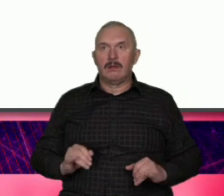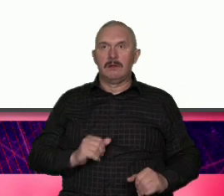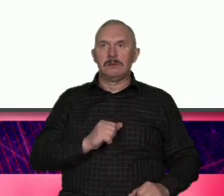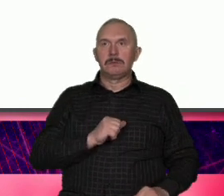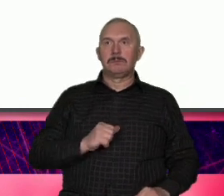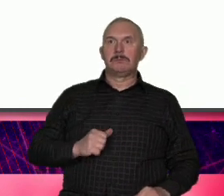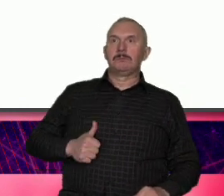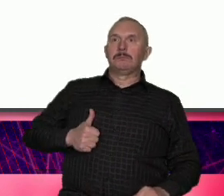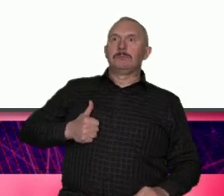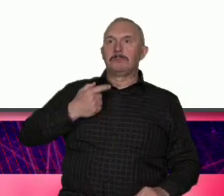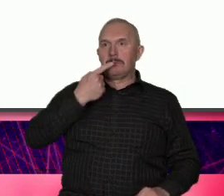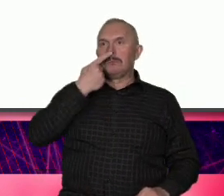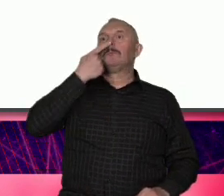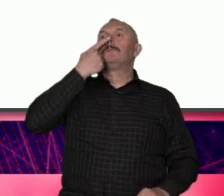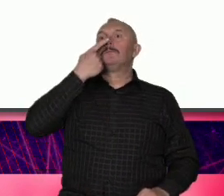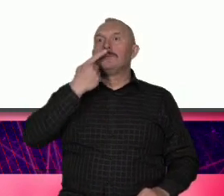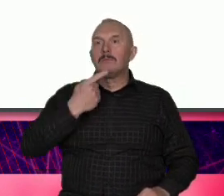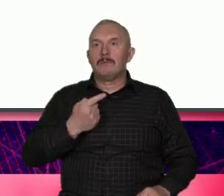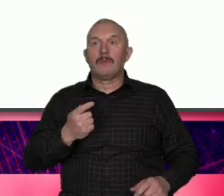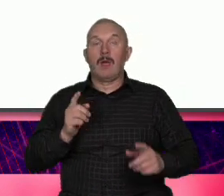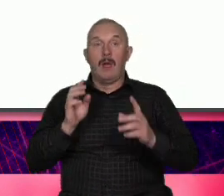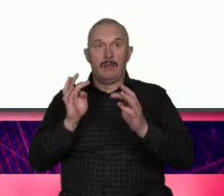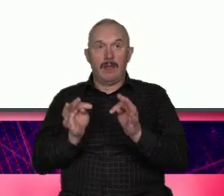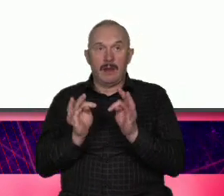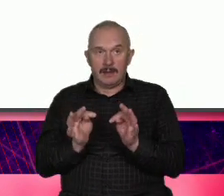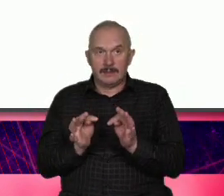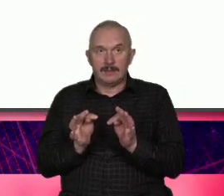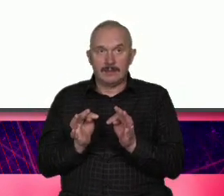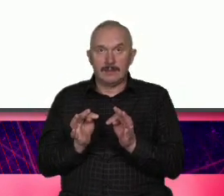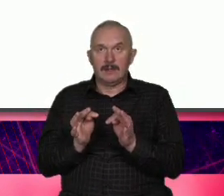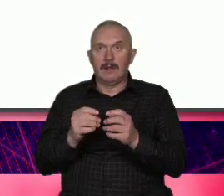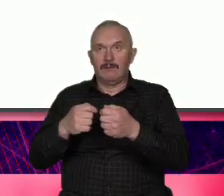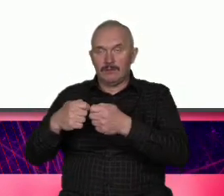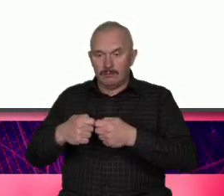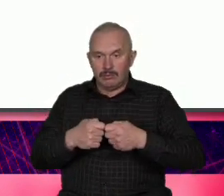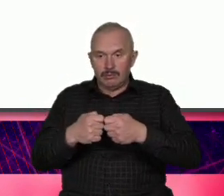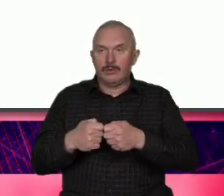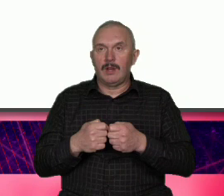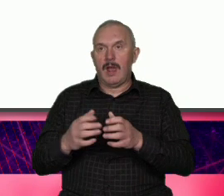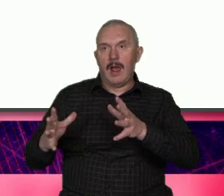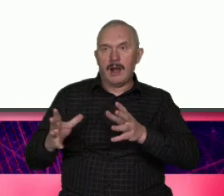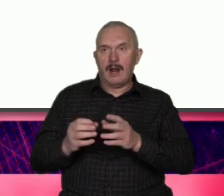zrobić karierę a teraz ale wspólnie angażujemy się w życie miasta i czujemy